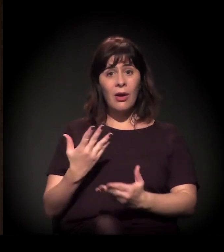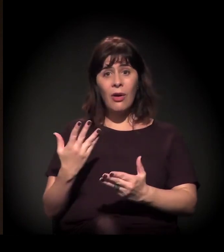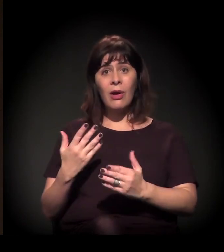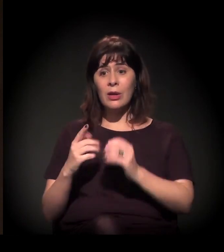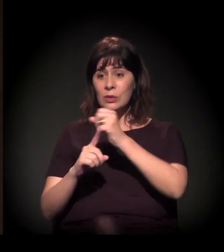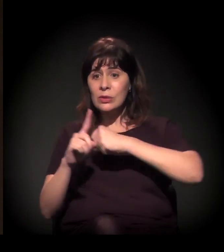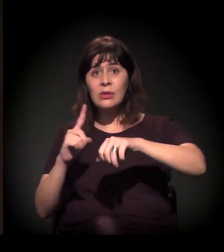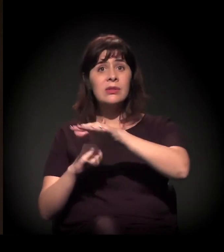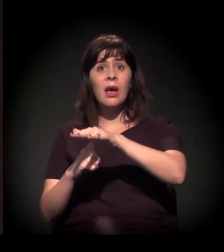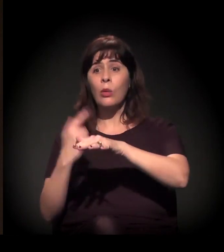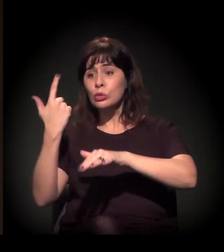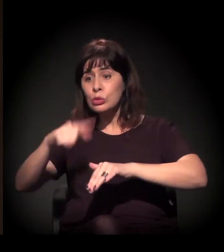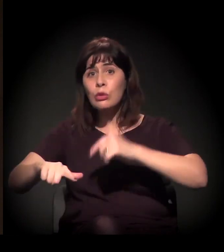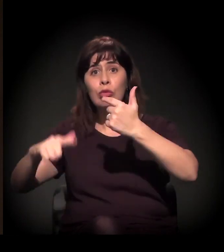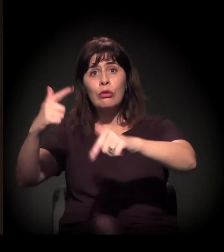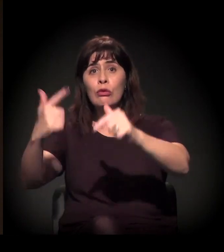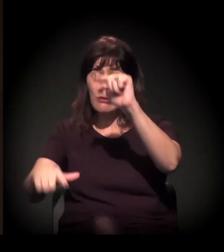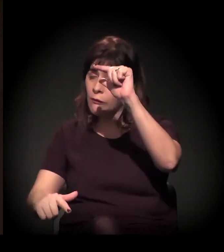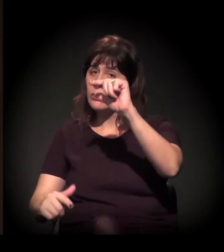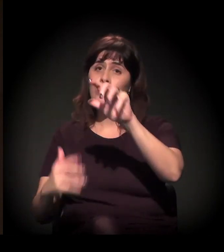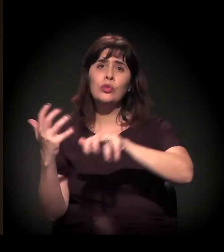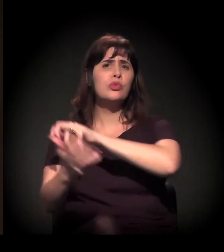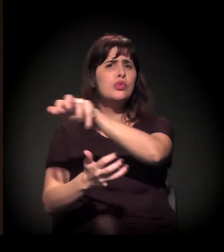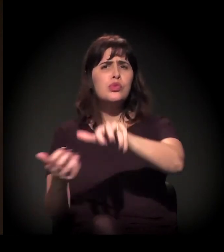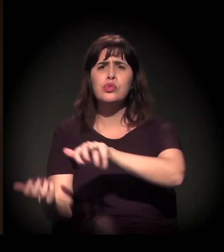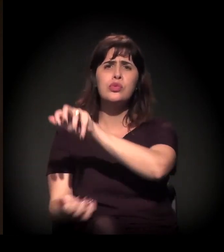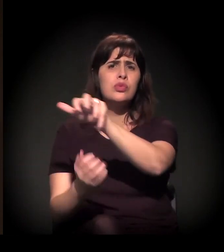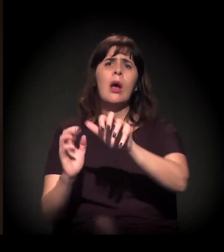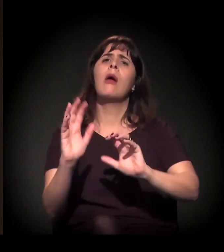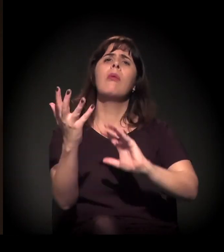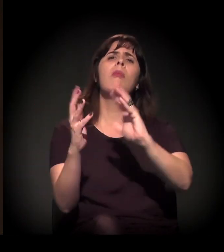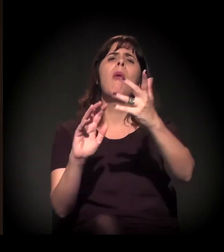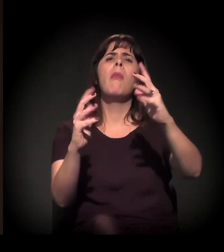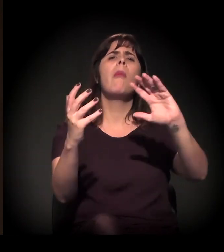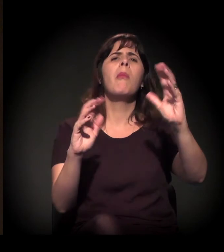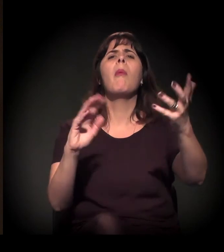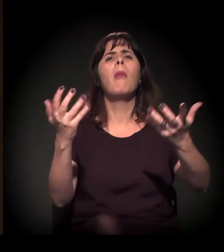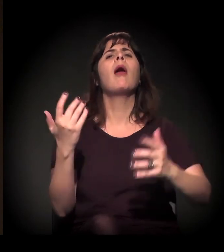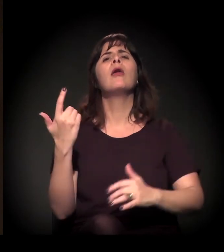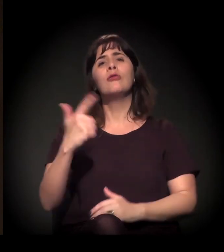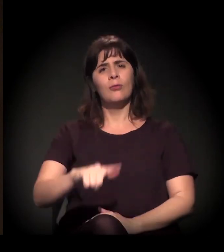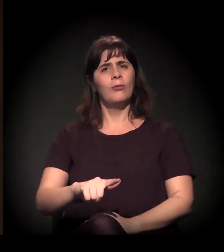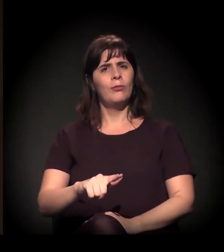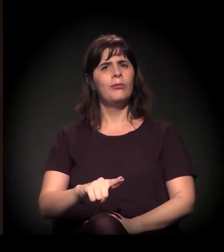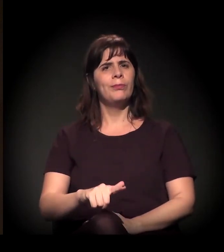da retomada da agenda social. Então a gente vê esses processos acontecendo muito associados